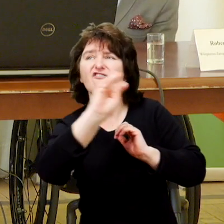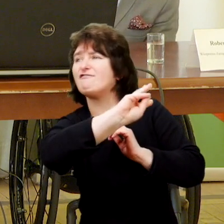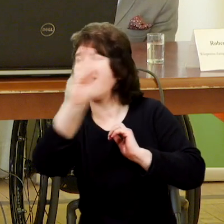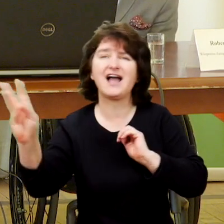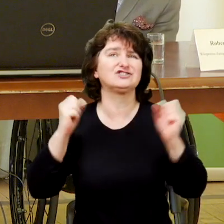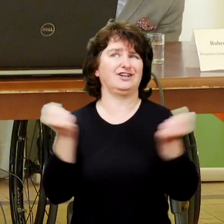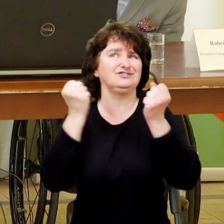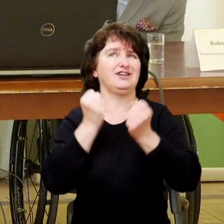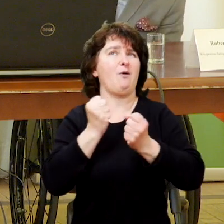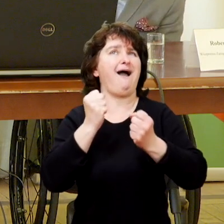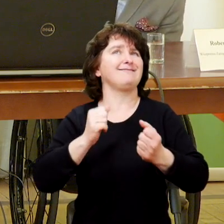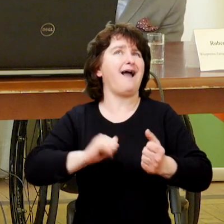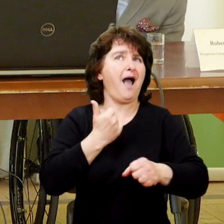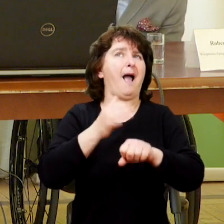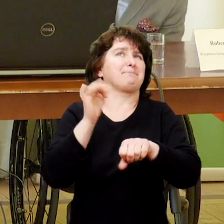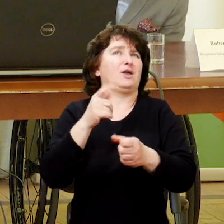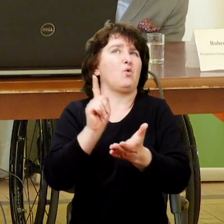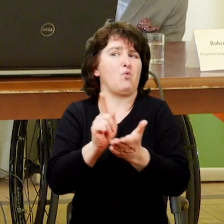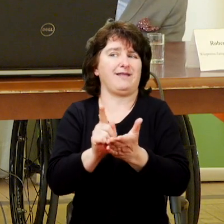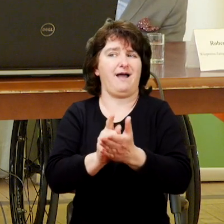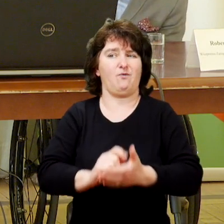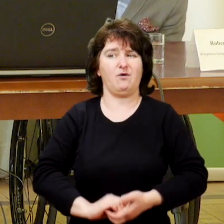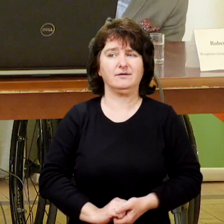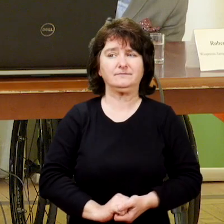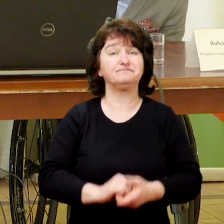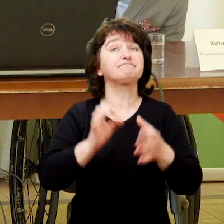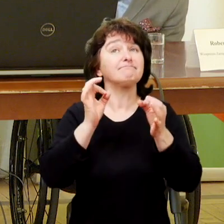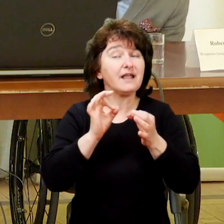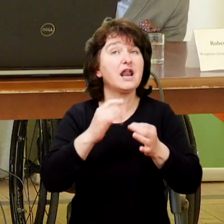co sprawia, że jesteście skuteczni i praca daje wam zadowolenie.